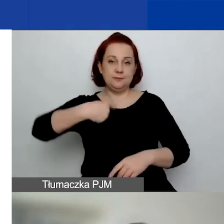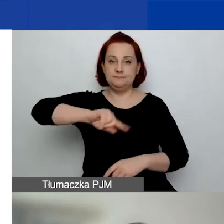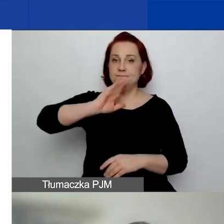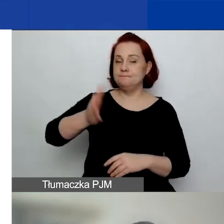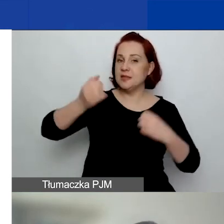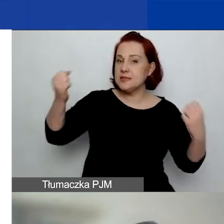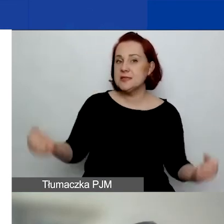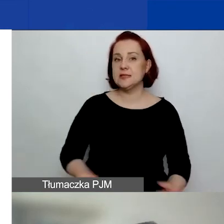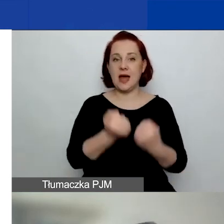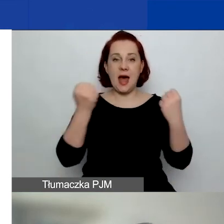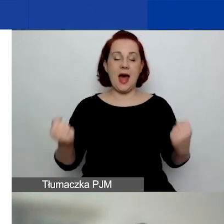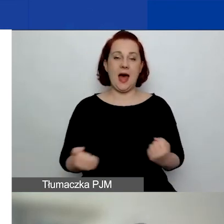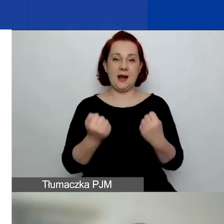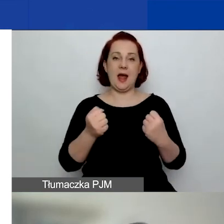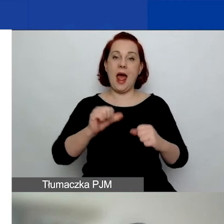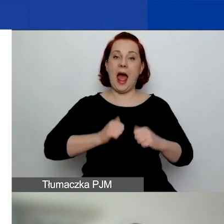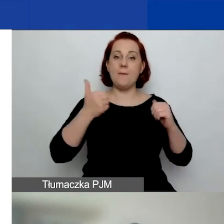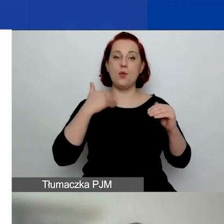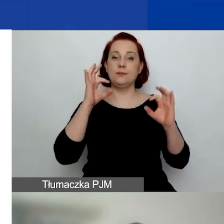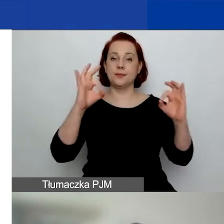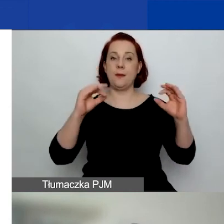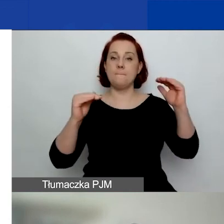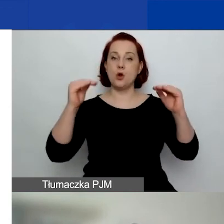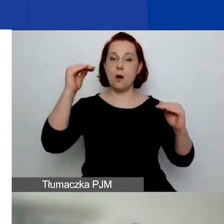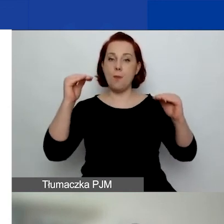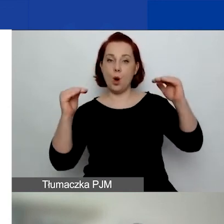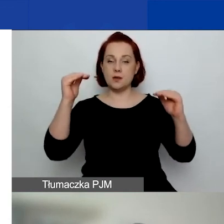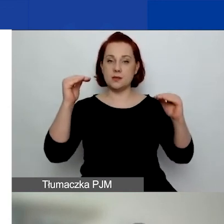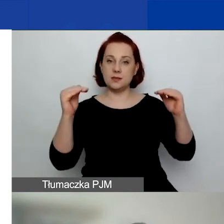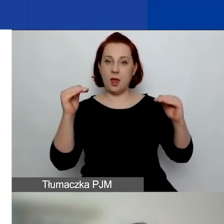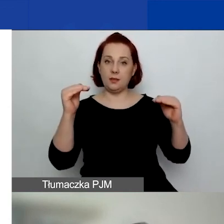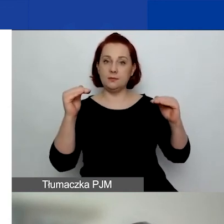zachować proporcje pomiędzy poszczególnymi regionami.